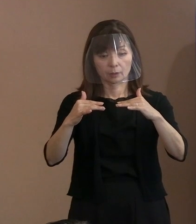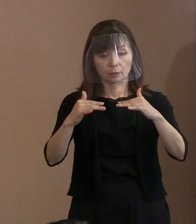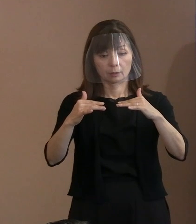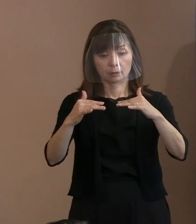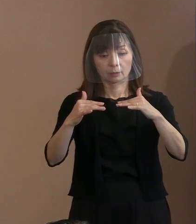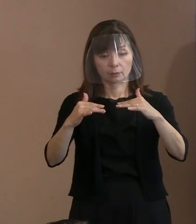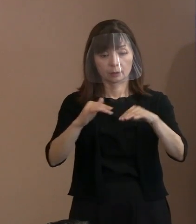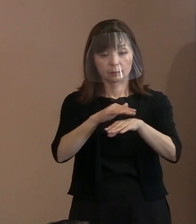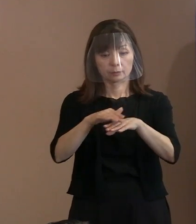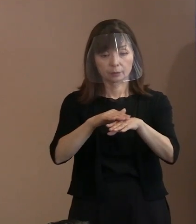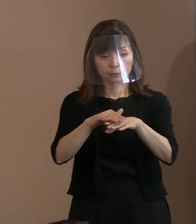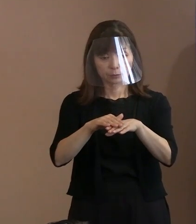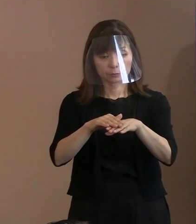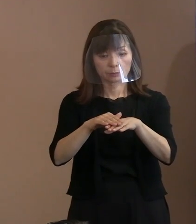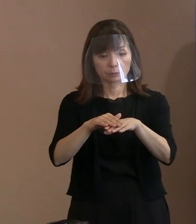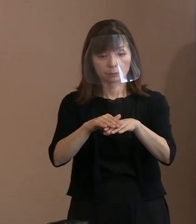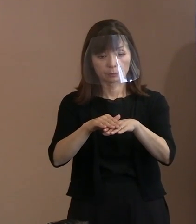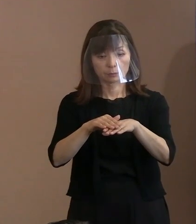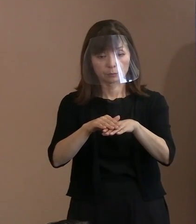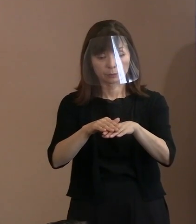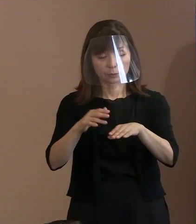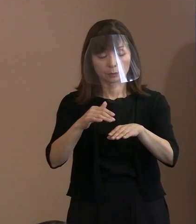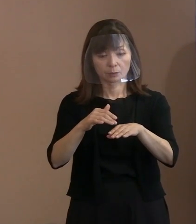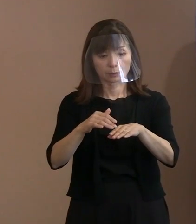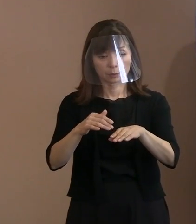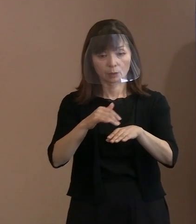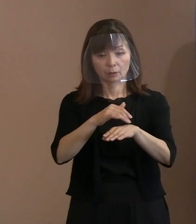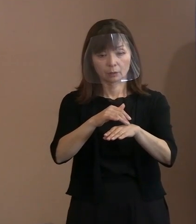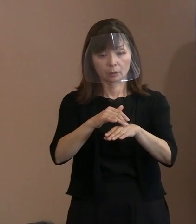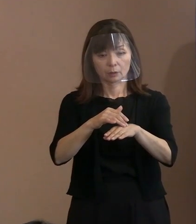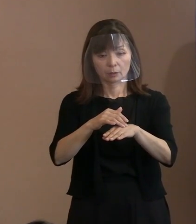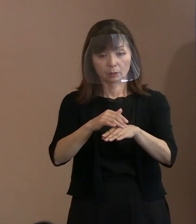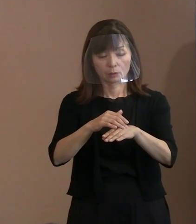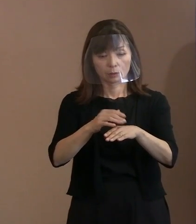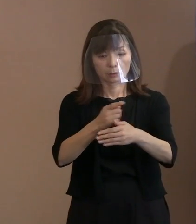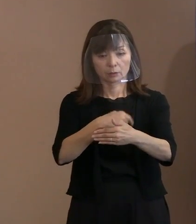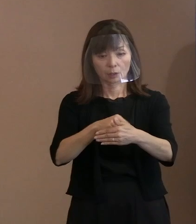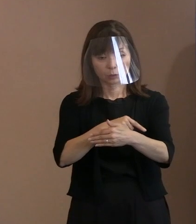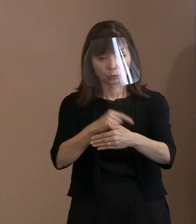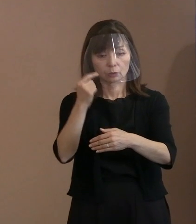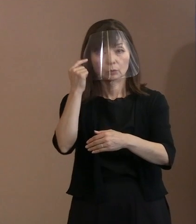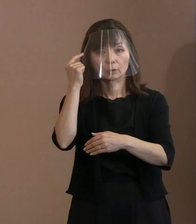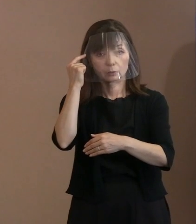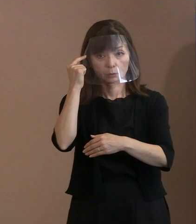というのが､ＮＰＴ体制のもとで